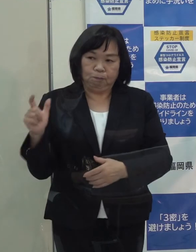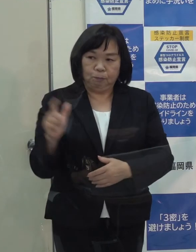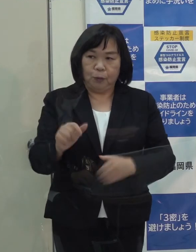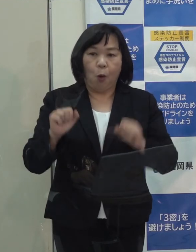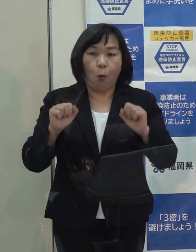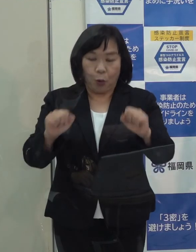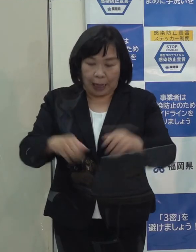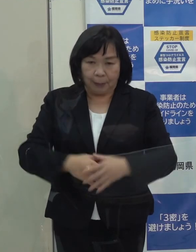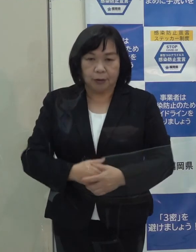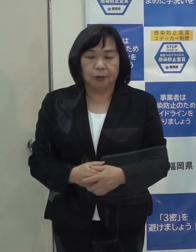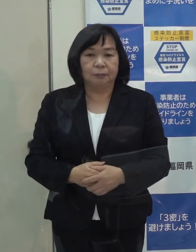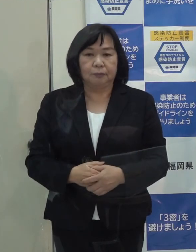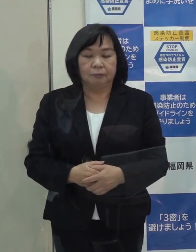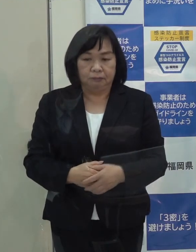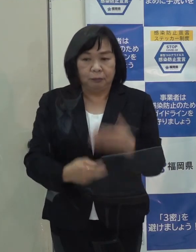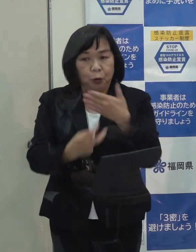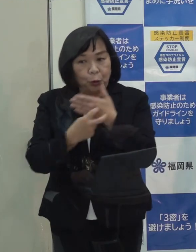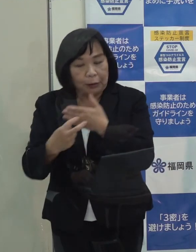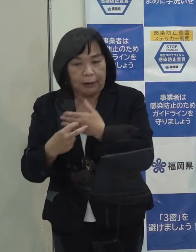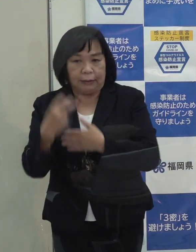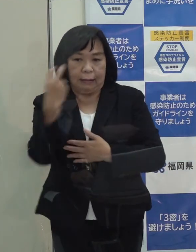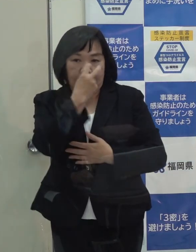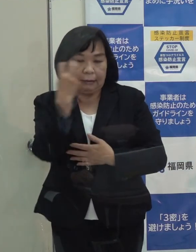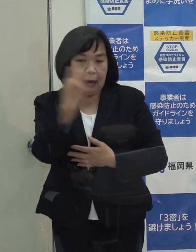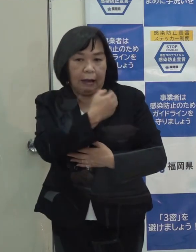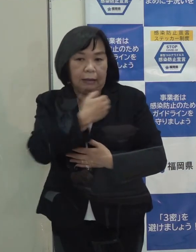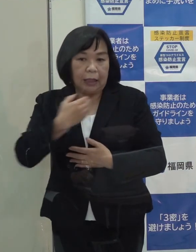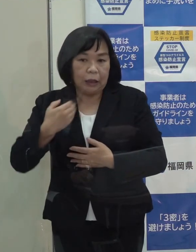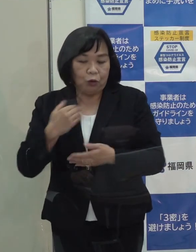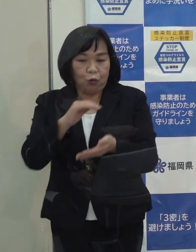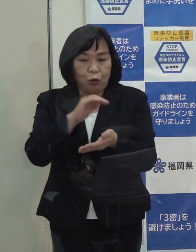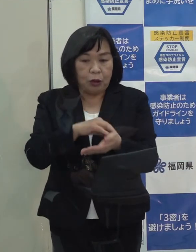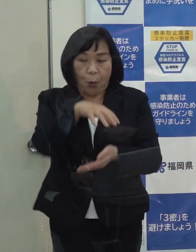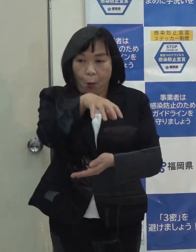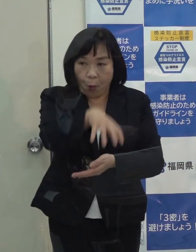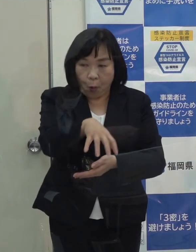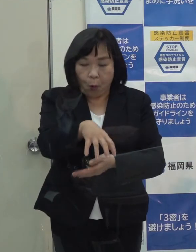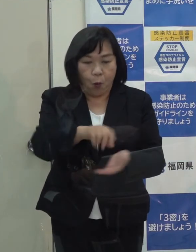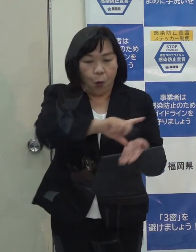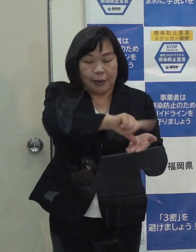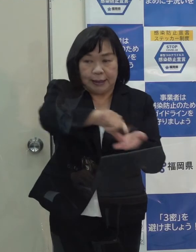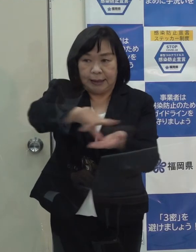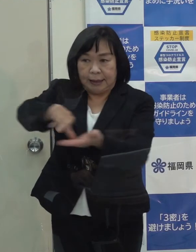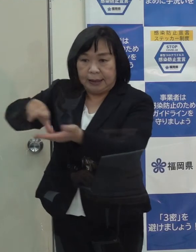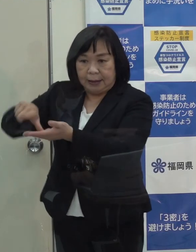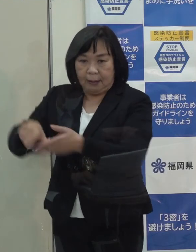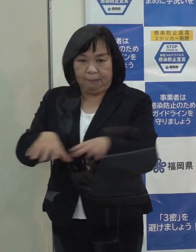そして 受診や検査ができる医療機関を地域ごとに確保しています